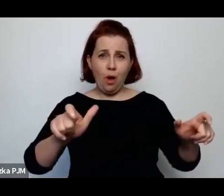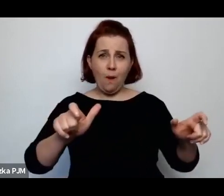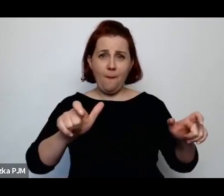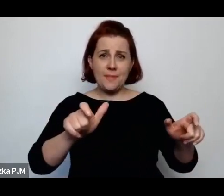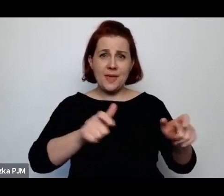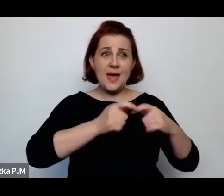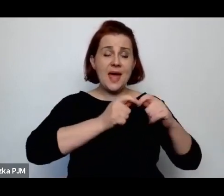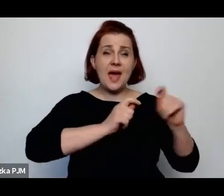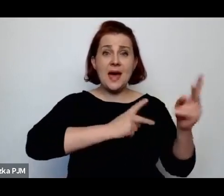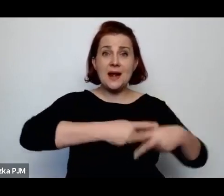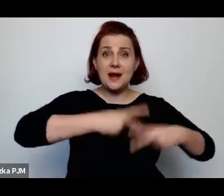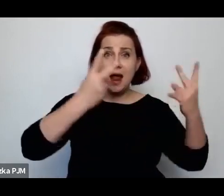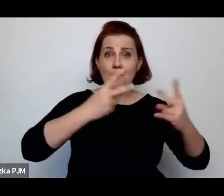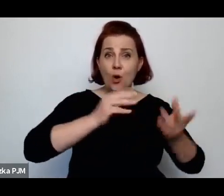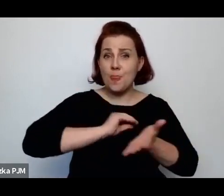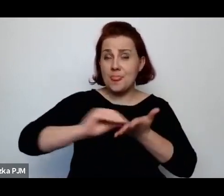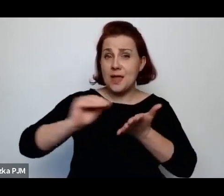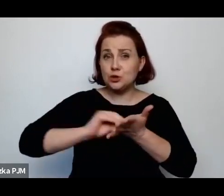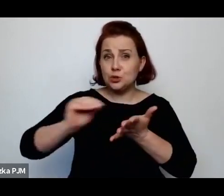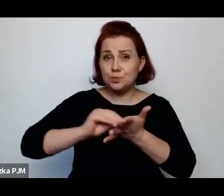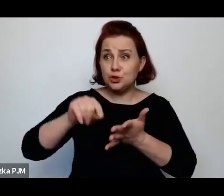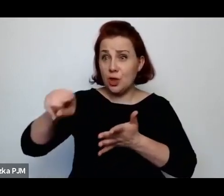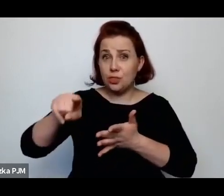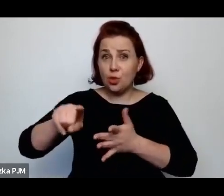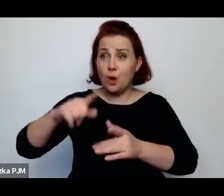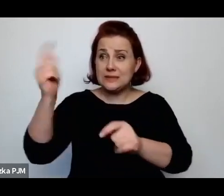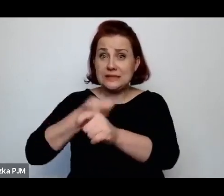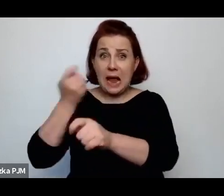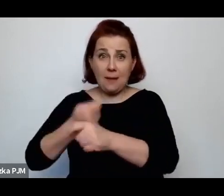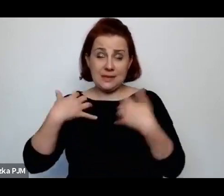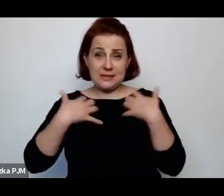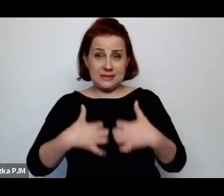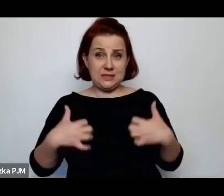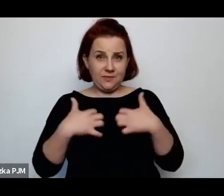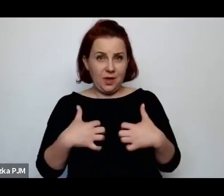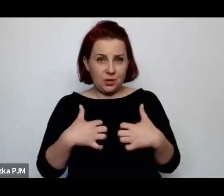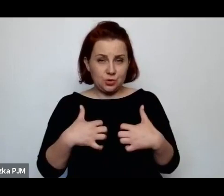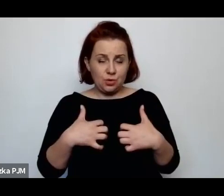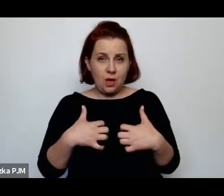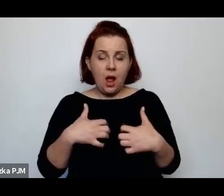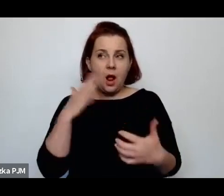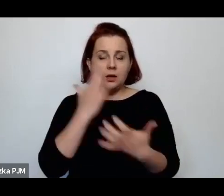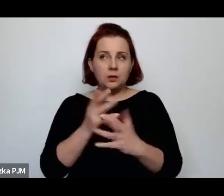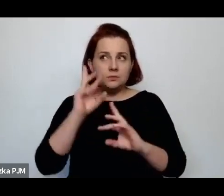ale od nitki do kłębka zrozumiałam też, na czym ta historia polegała.